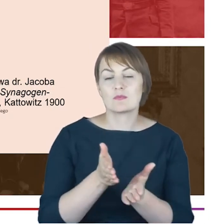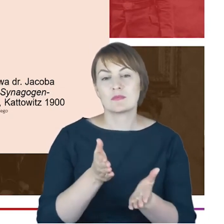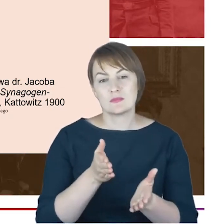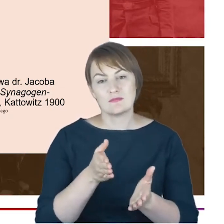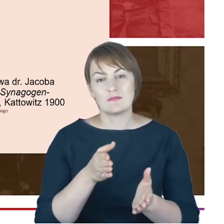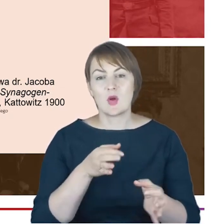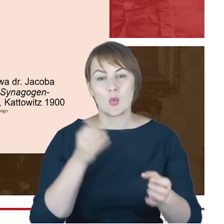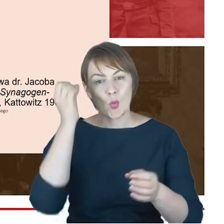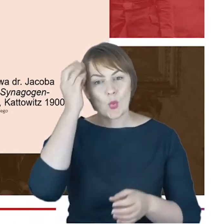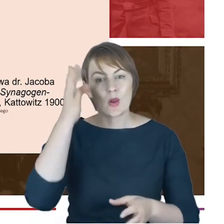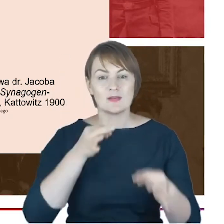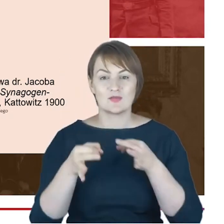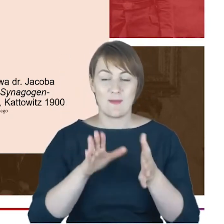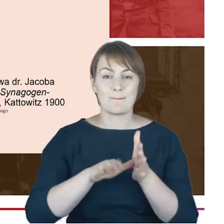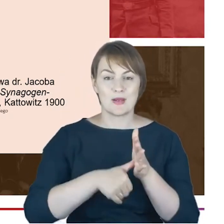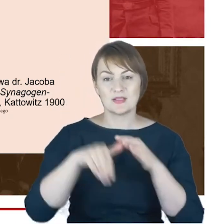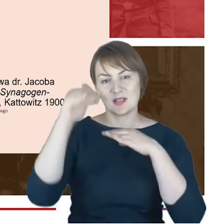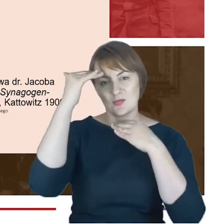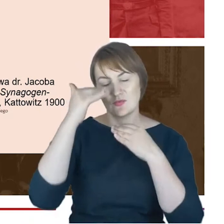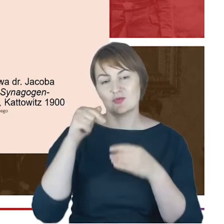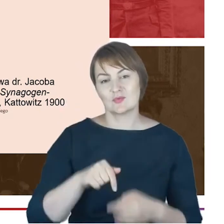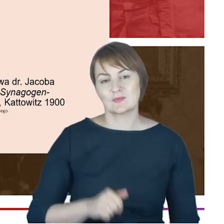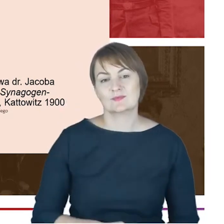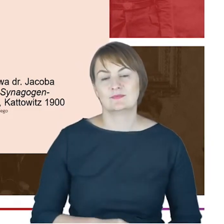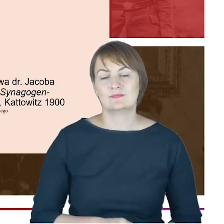miasta, co bardzo ważne, Rabin Cohn sam wskazuje na trzy